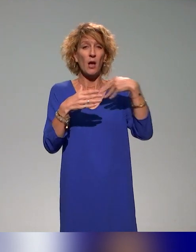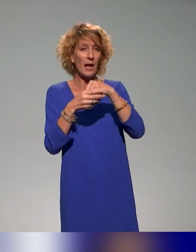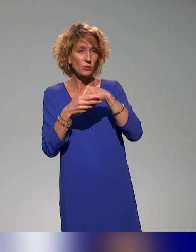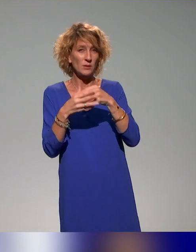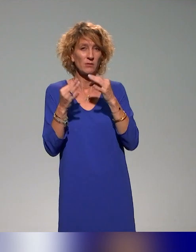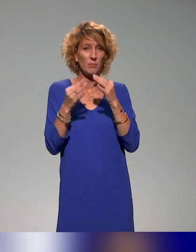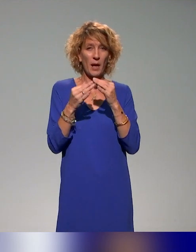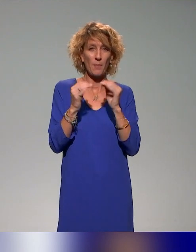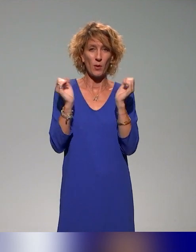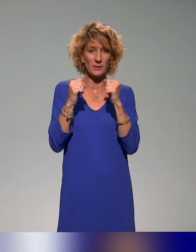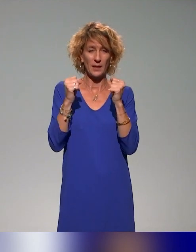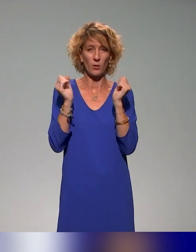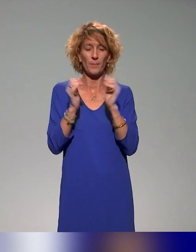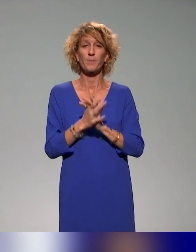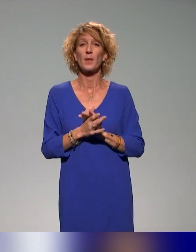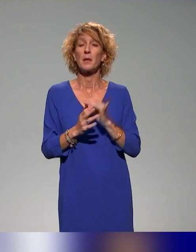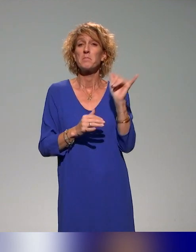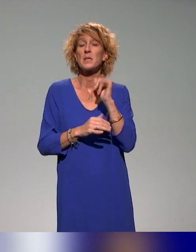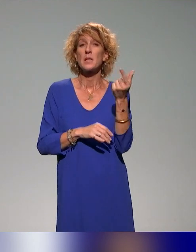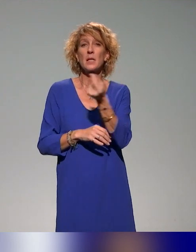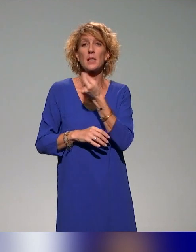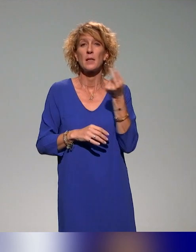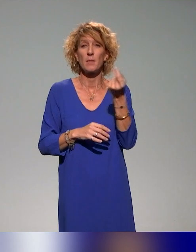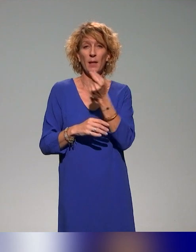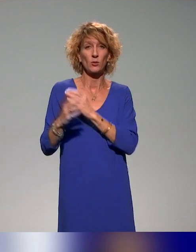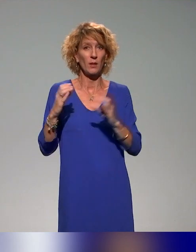Sont associés à ce projet collectif et à la co-construction des actions